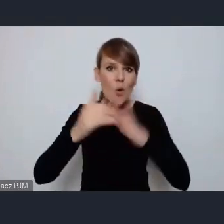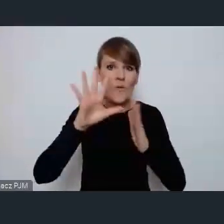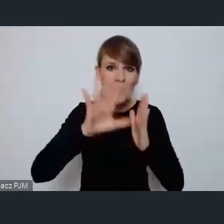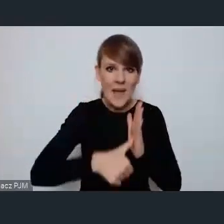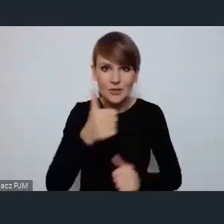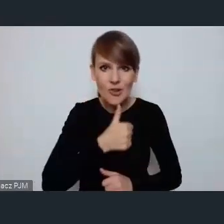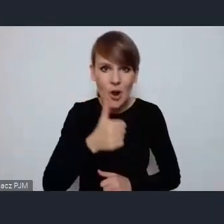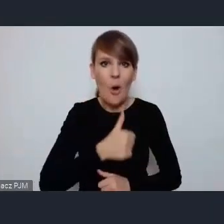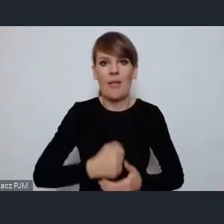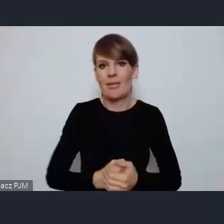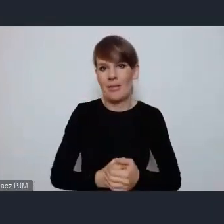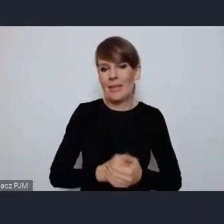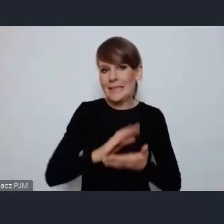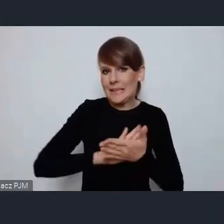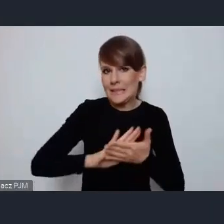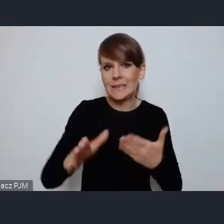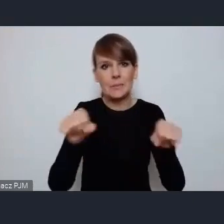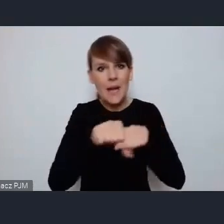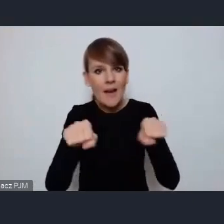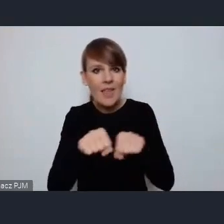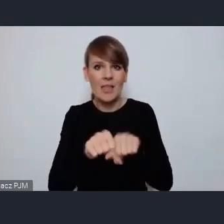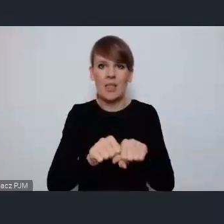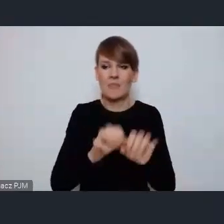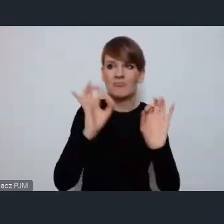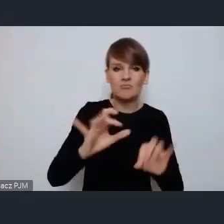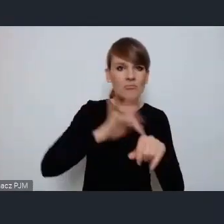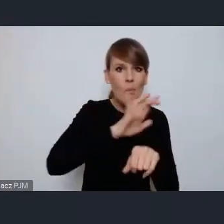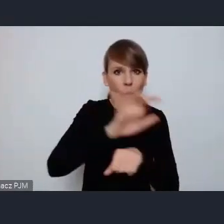sprawiedliwych, produktywnych, dostępnych i włączających.